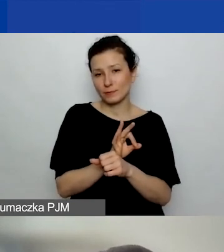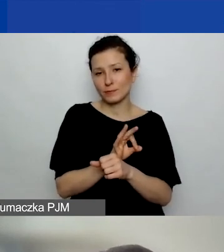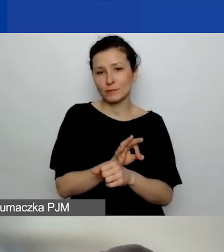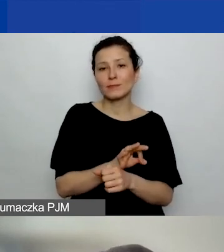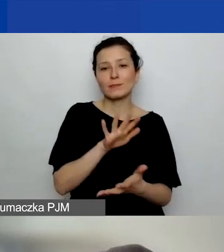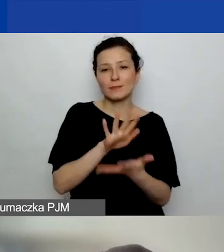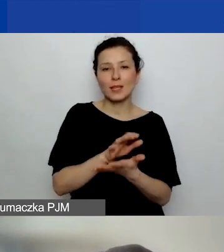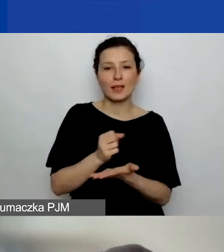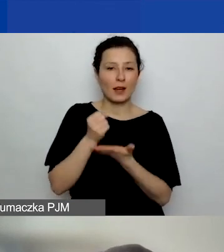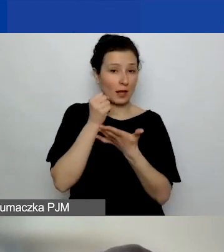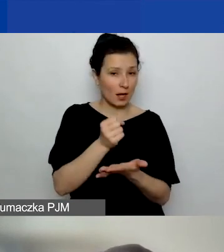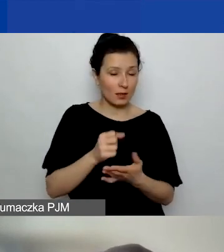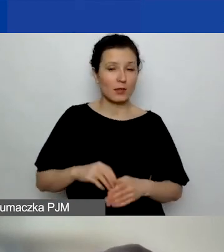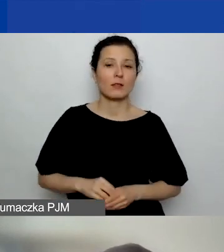To niekoniecznie musi być projekt,